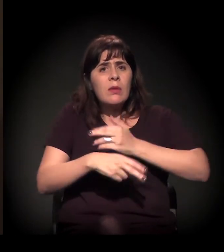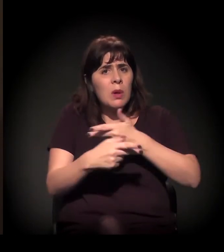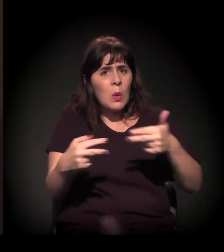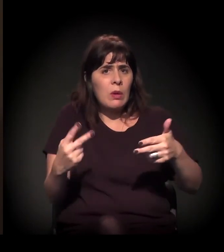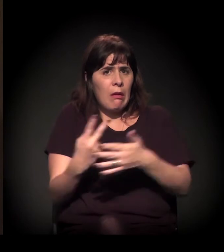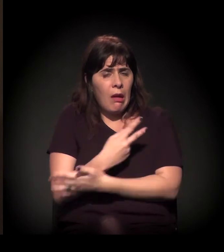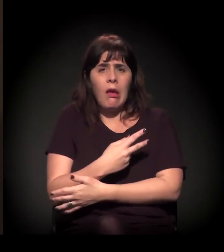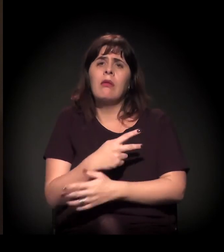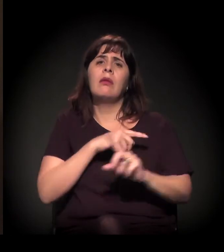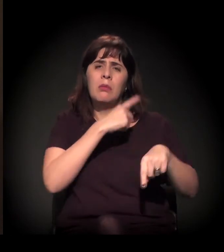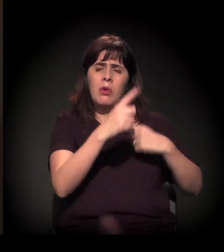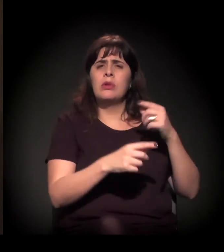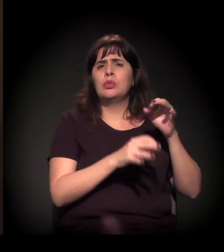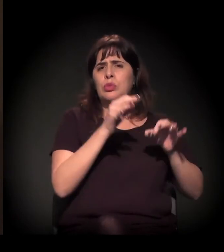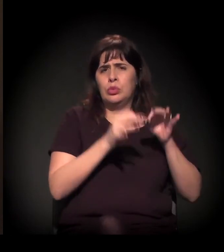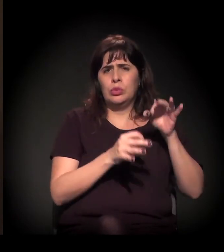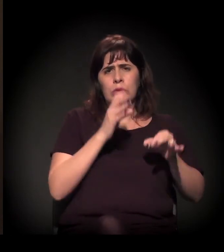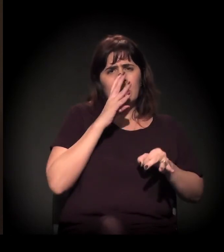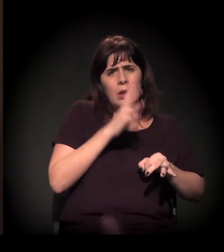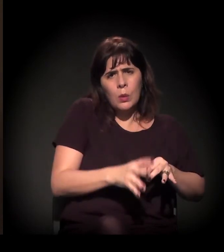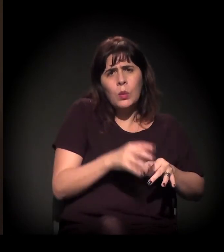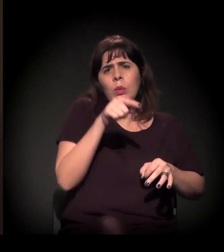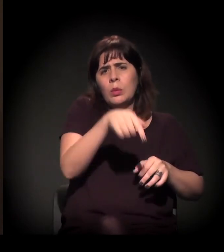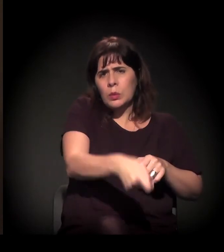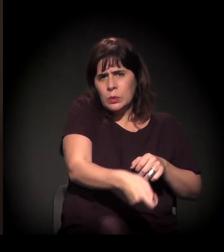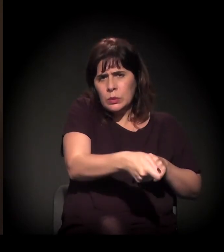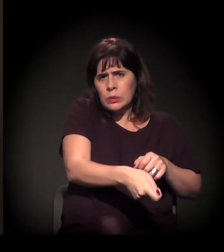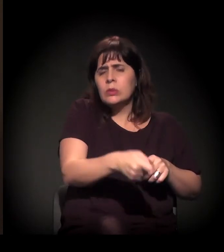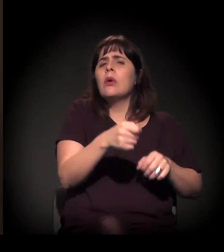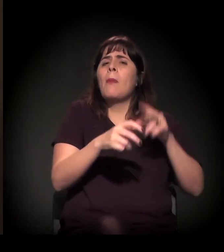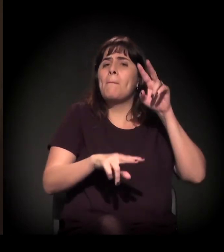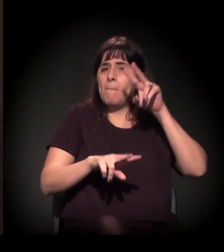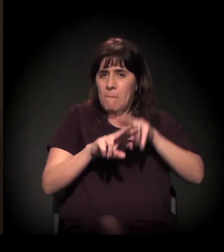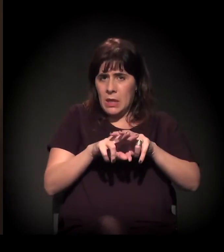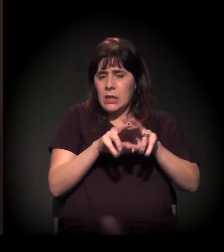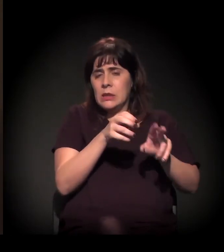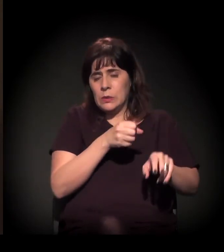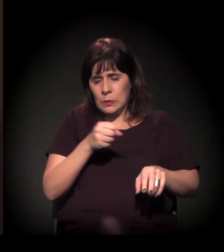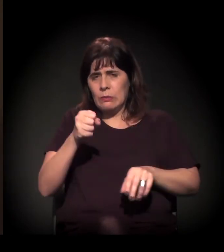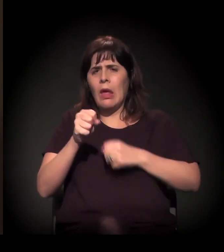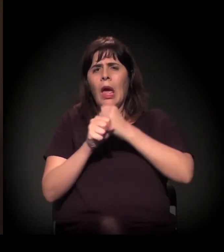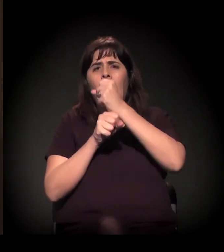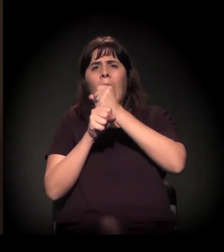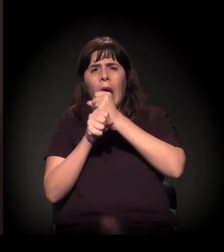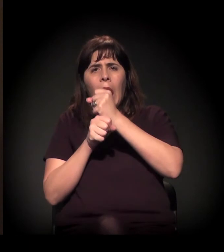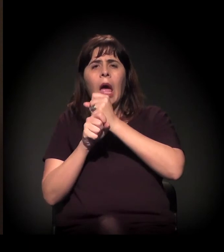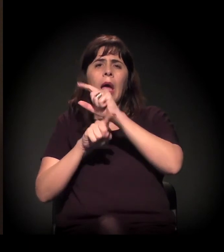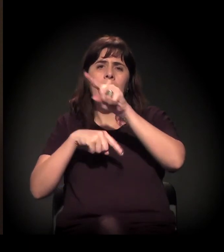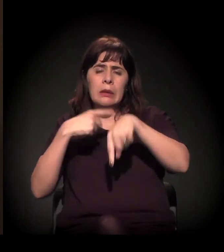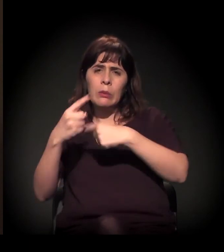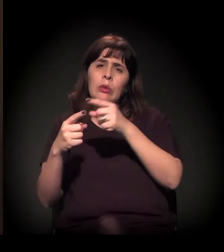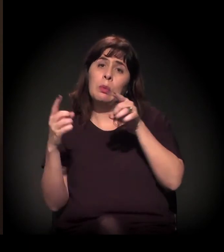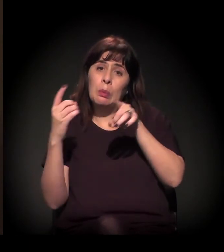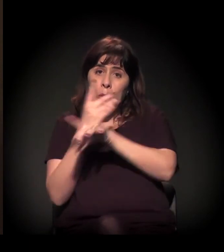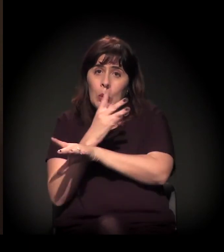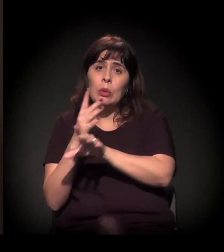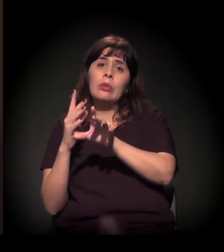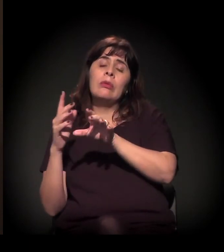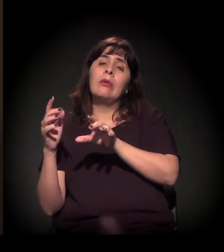é preso, paga o seu delito e volta novamente para as ruas.